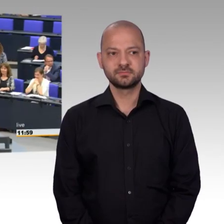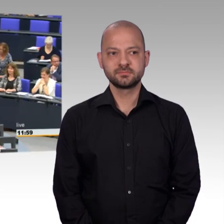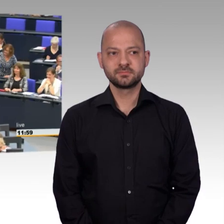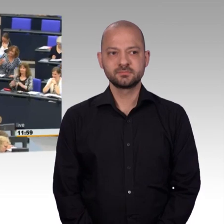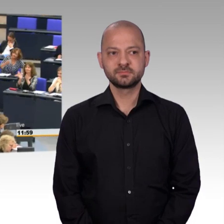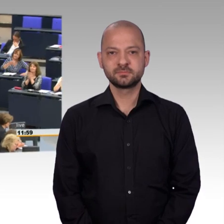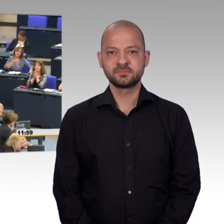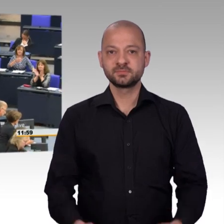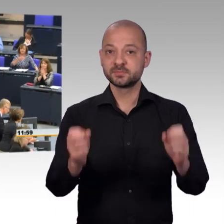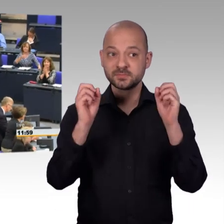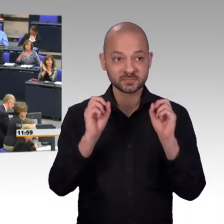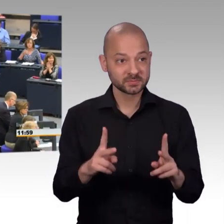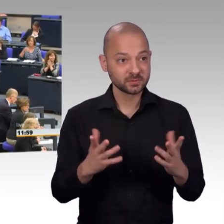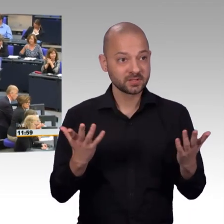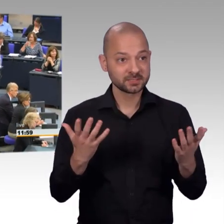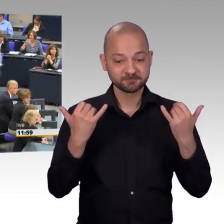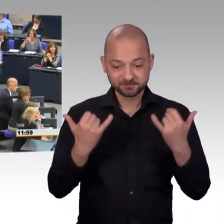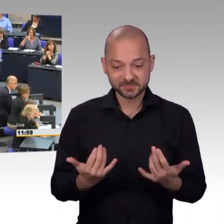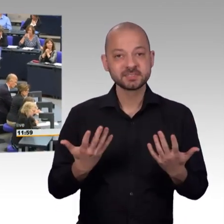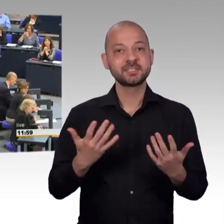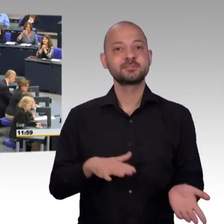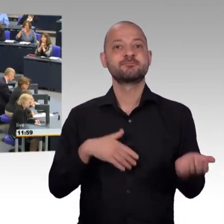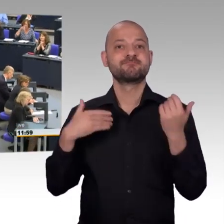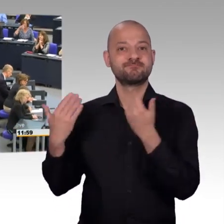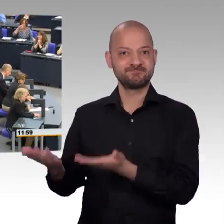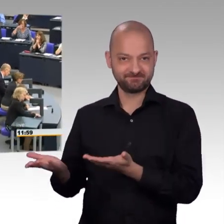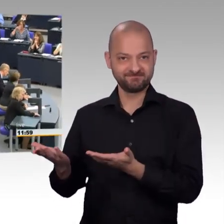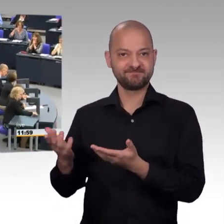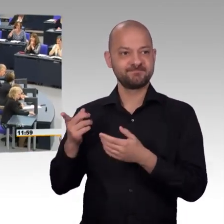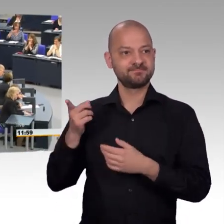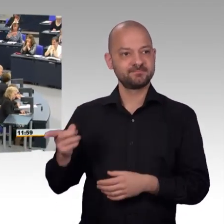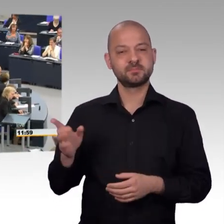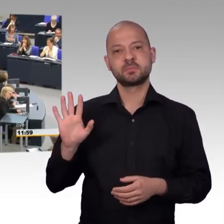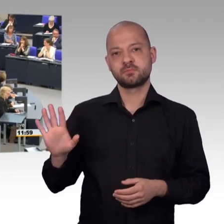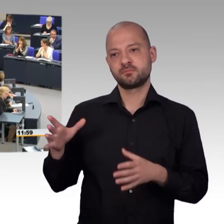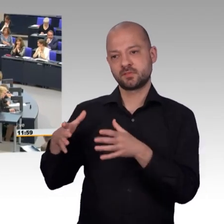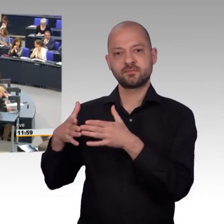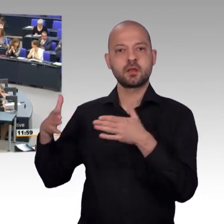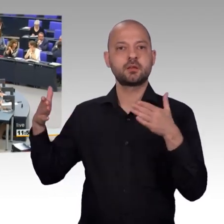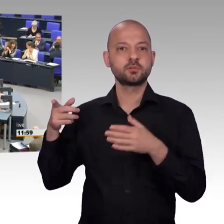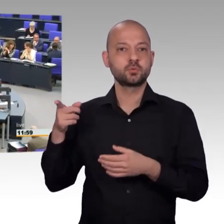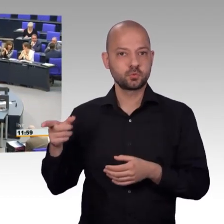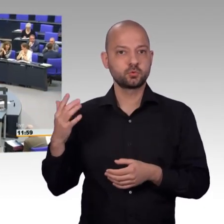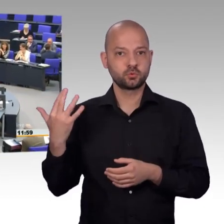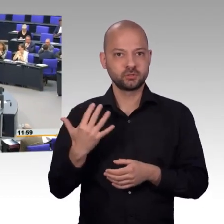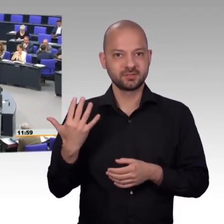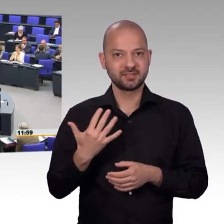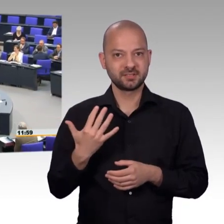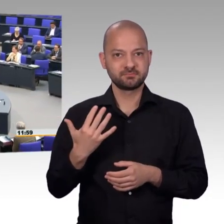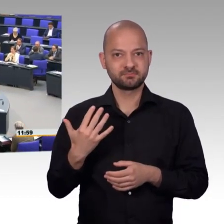[Beifall] Vielen Dank liebe Demokratinnen und Demokraten,